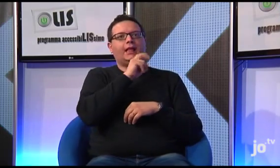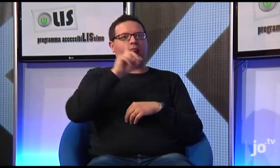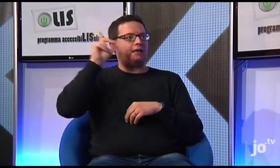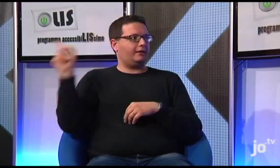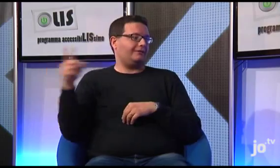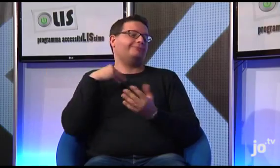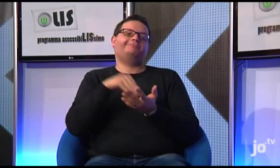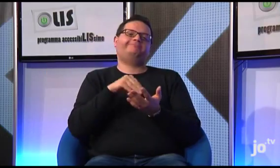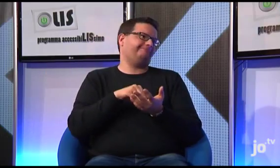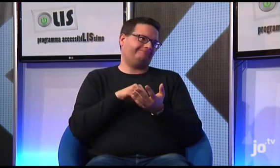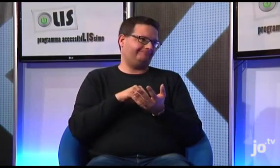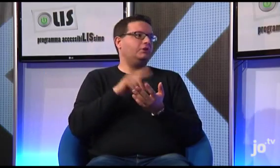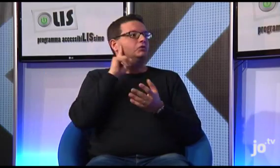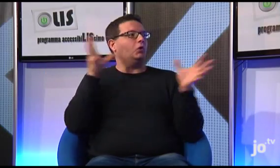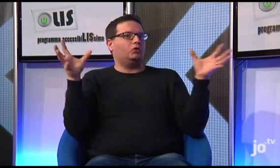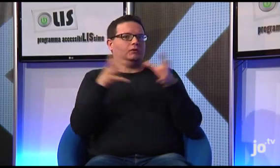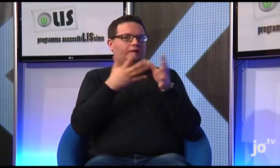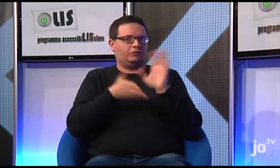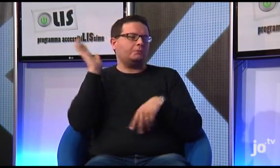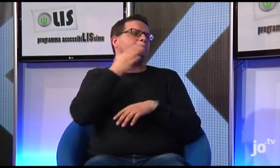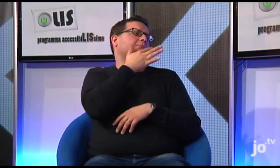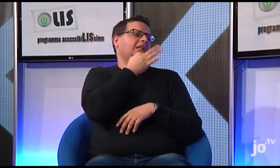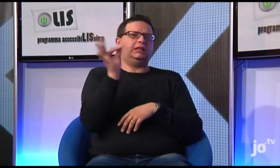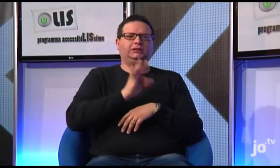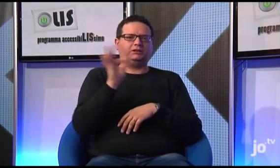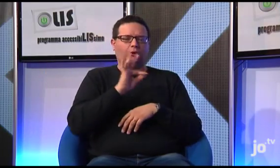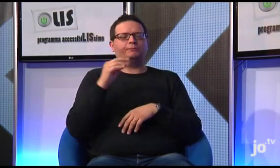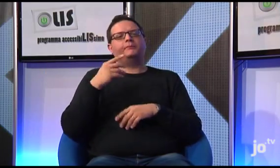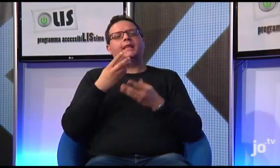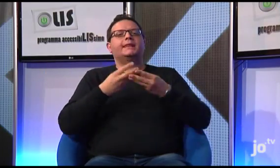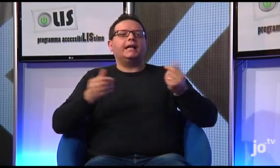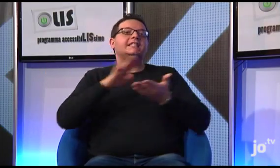viaggio al quale però io purtroppo non ho potuto partecipare, ma che pare sia stata un'esperienza bellissima.